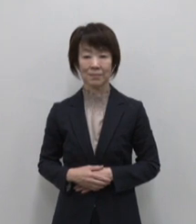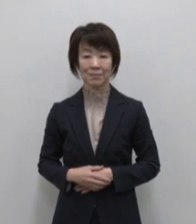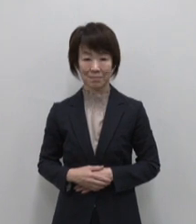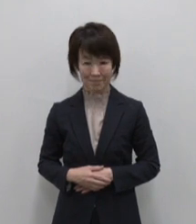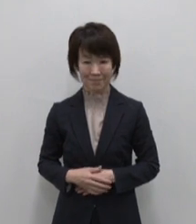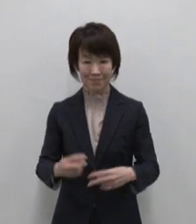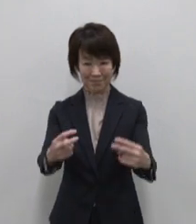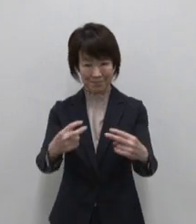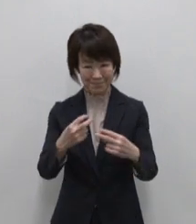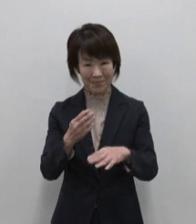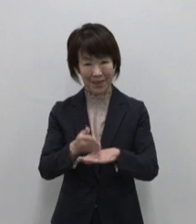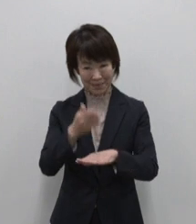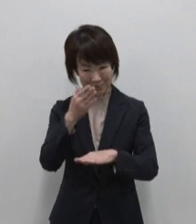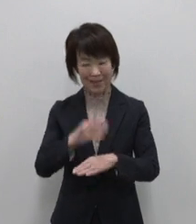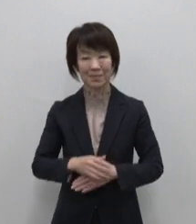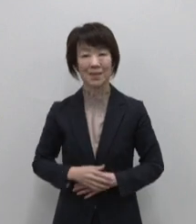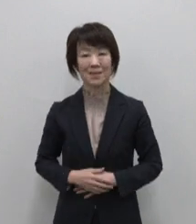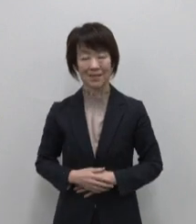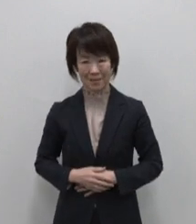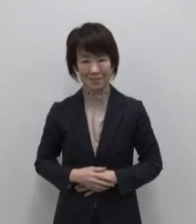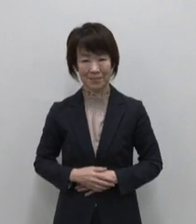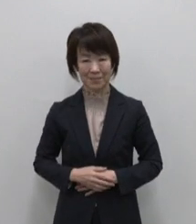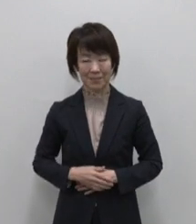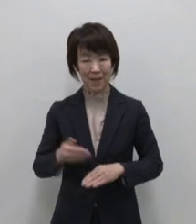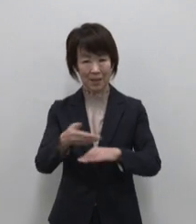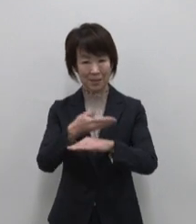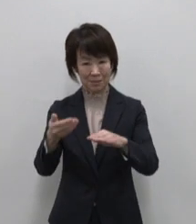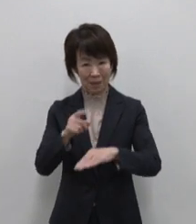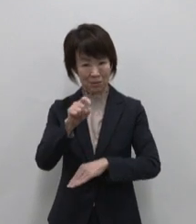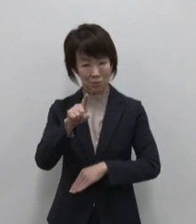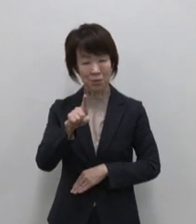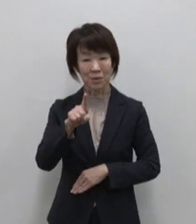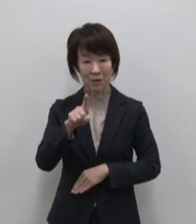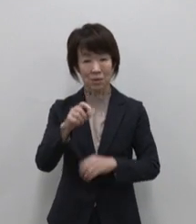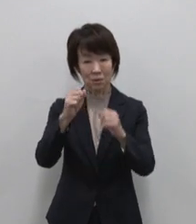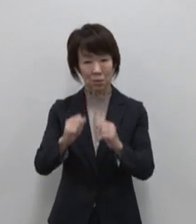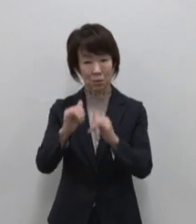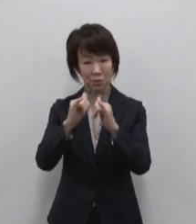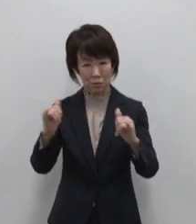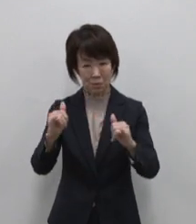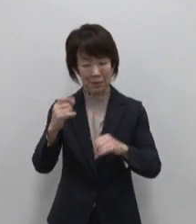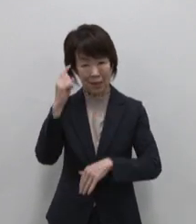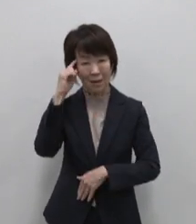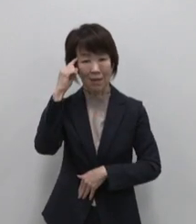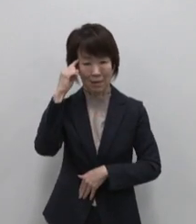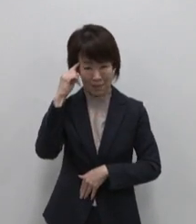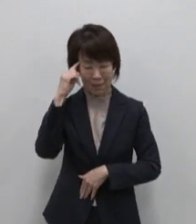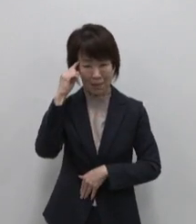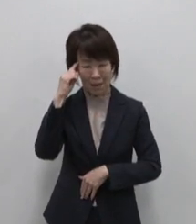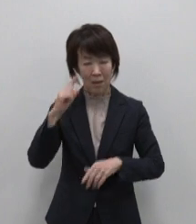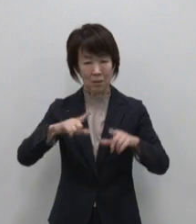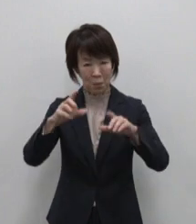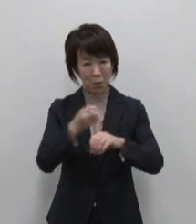いかがでしょうか11島の住民が 主体となり 東京宝島11島の魅力を伝え